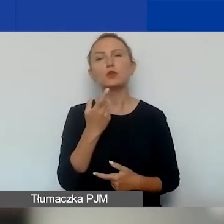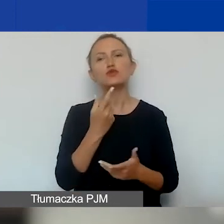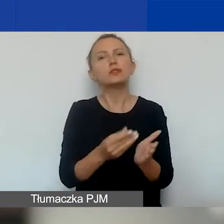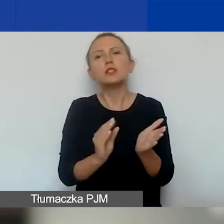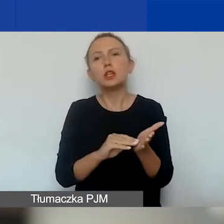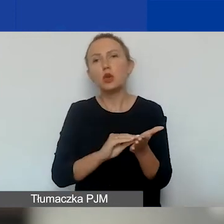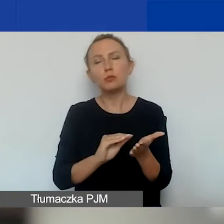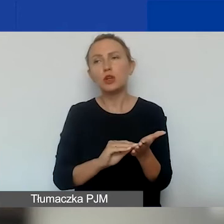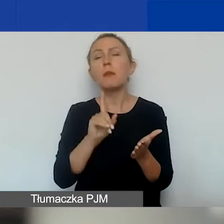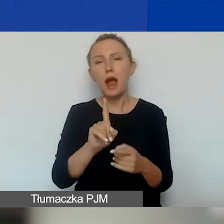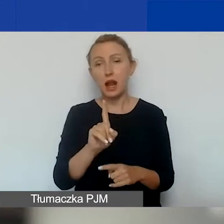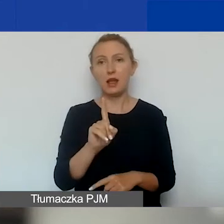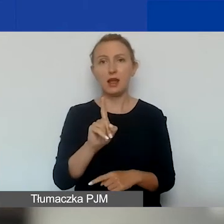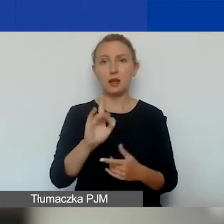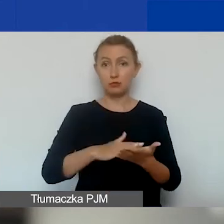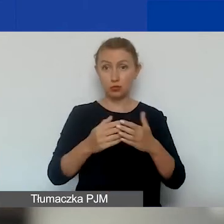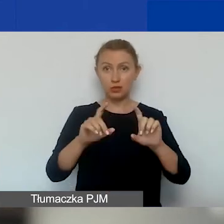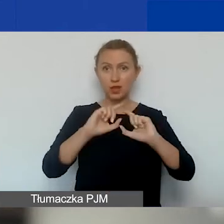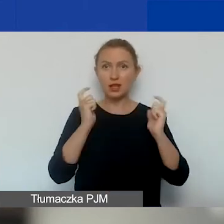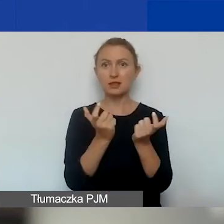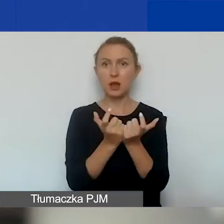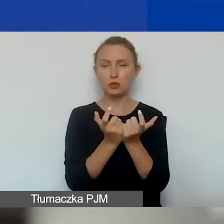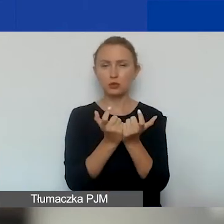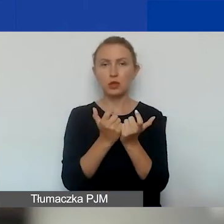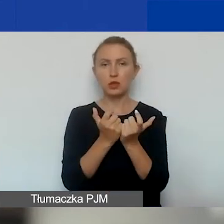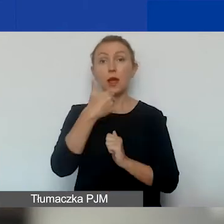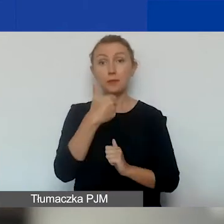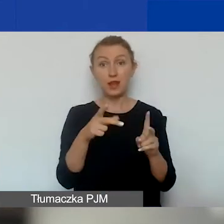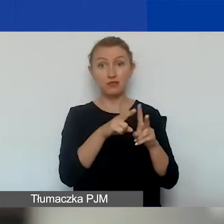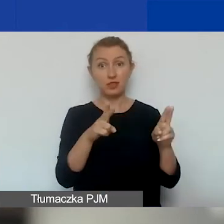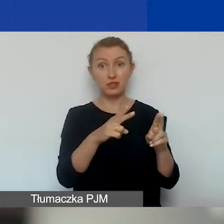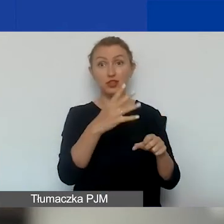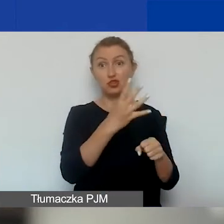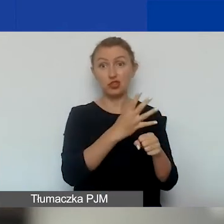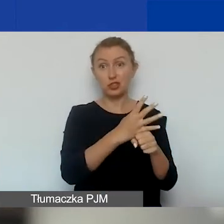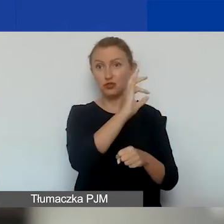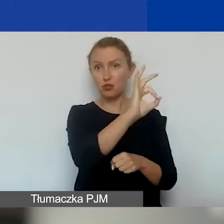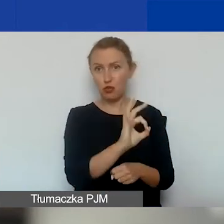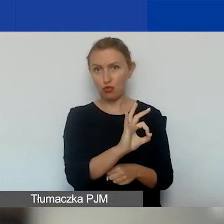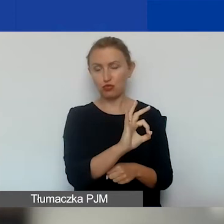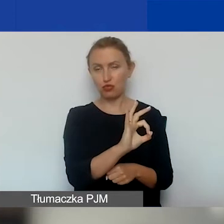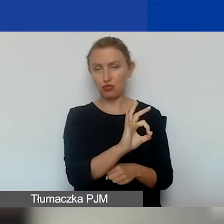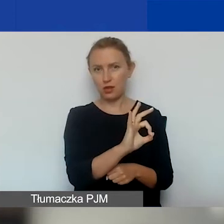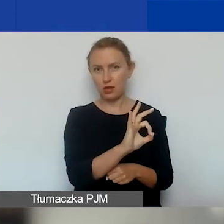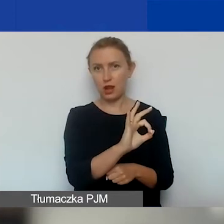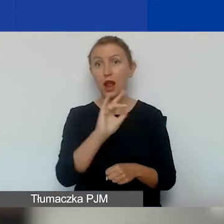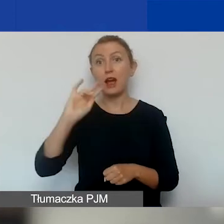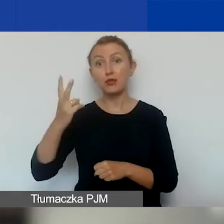ale jeżeli na pierwszą turę przeznaczamy 40% kwoty, a na drugą turę 60%,